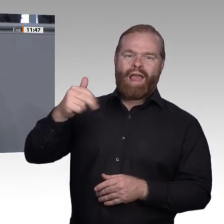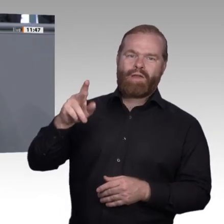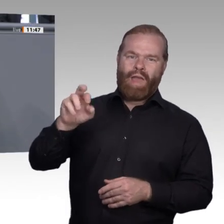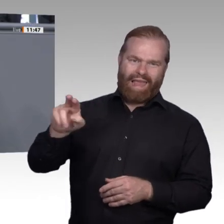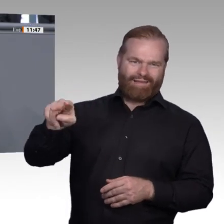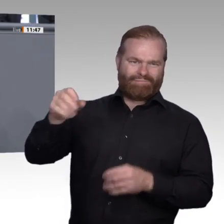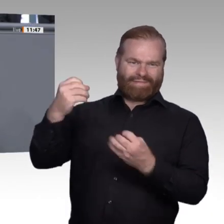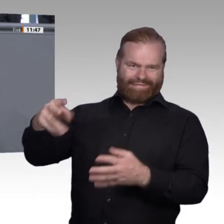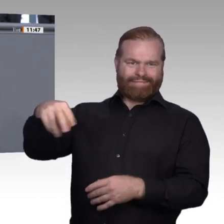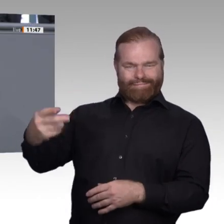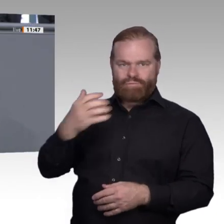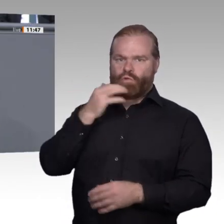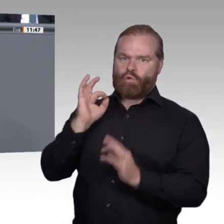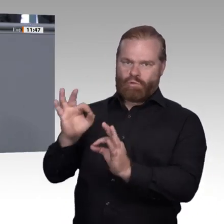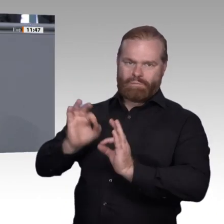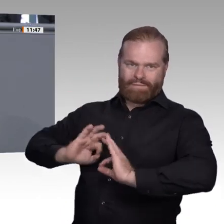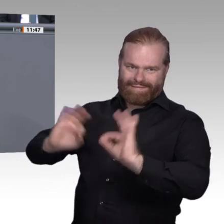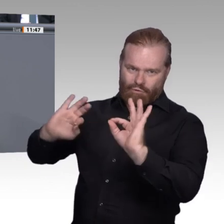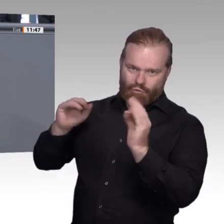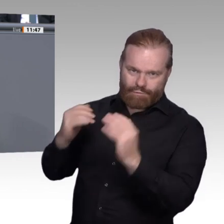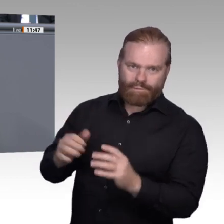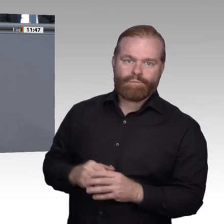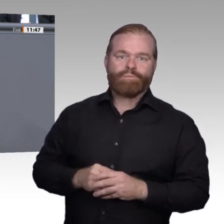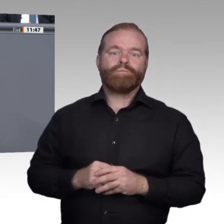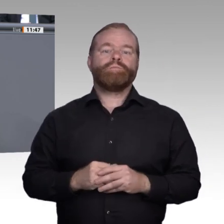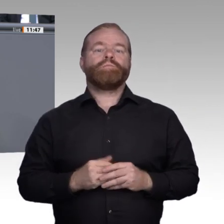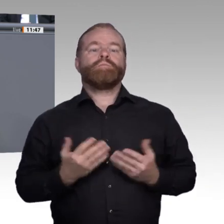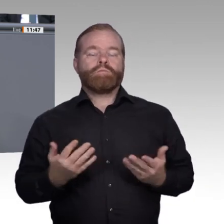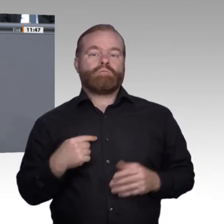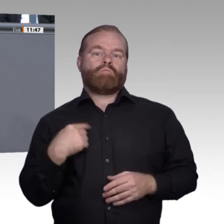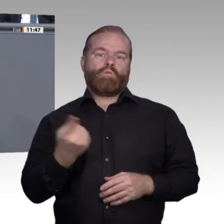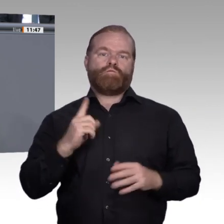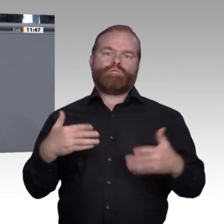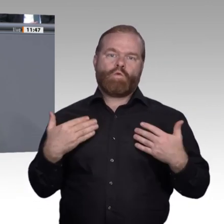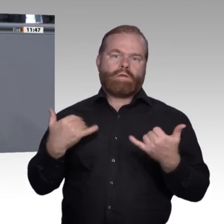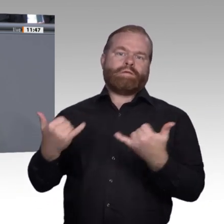Nirgendwo auf der Welt ist die berufliche Bildung besser aufgestellt als in Deutschland.